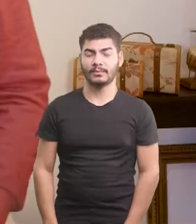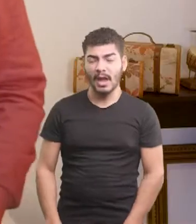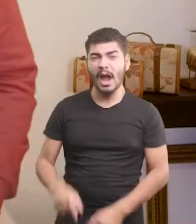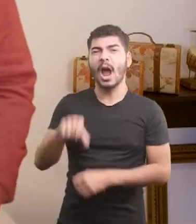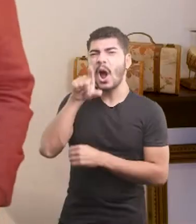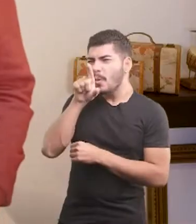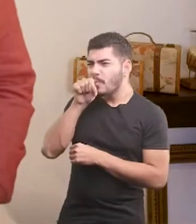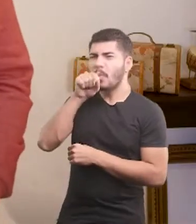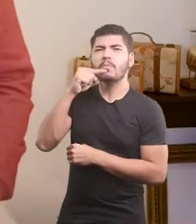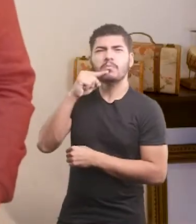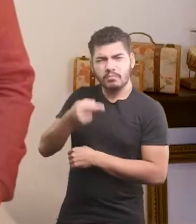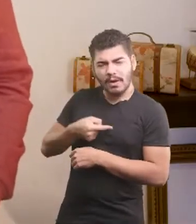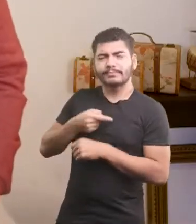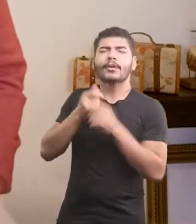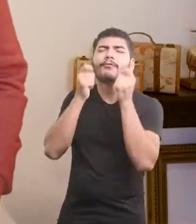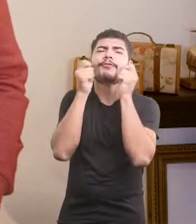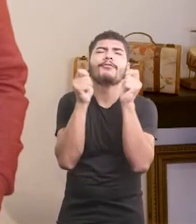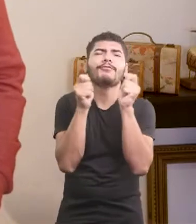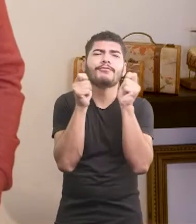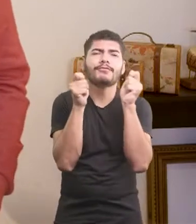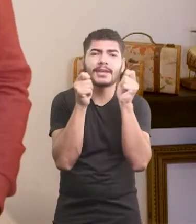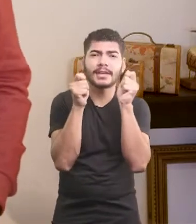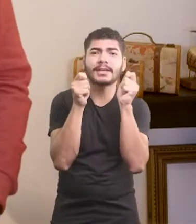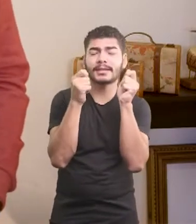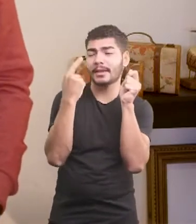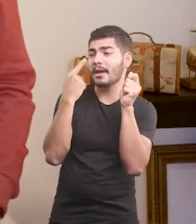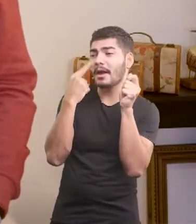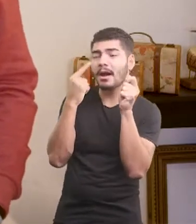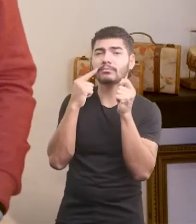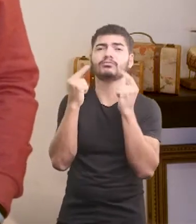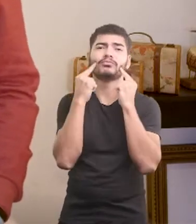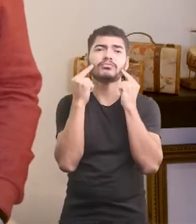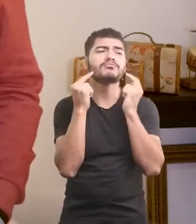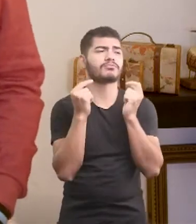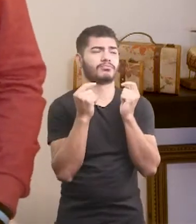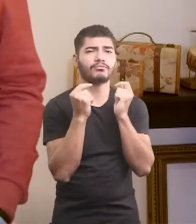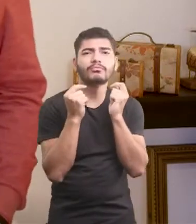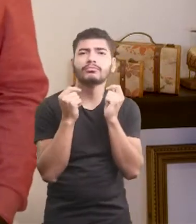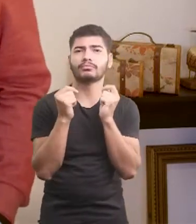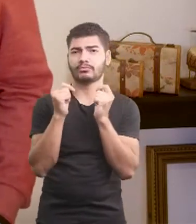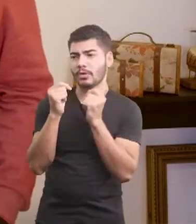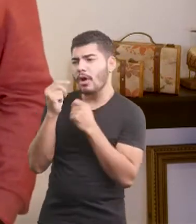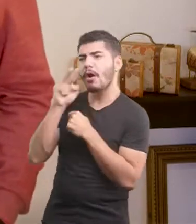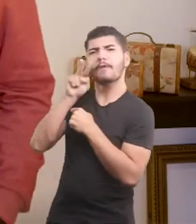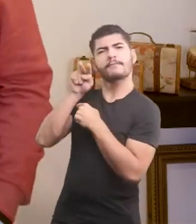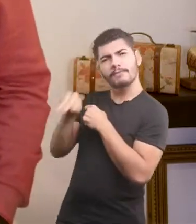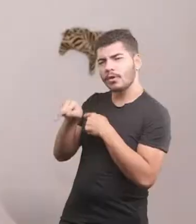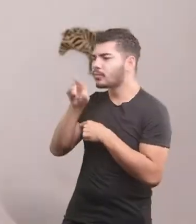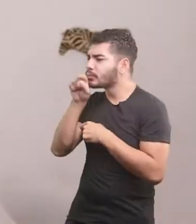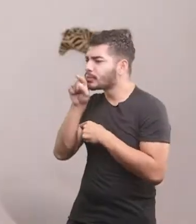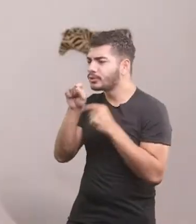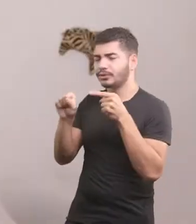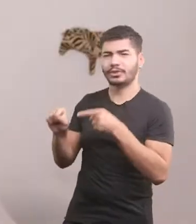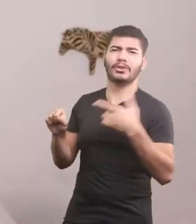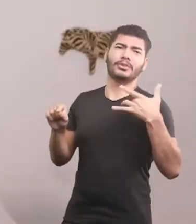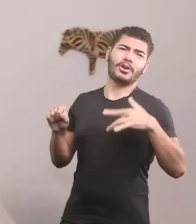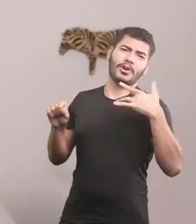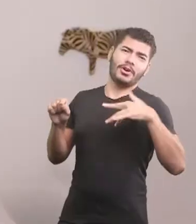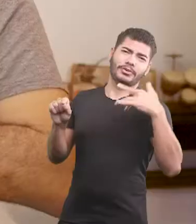Pombas, todas fofinhas, balançando as cabecinhas. Olharam o piu piu com piedade: